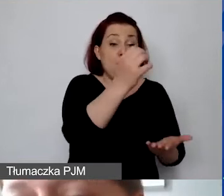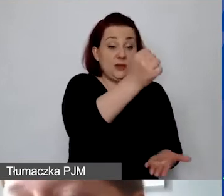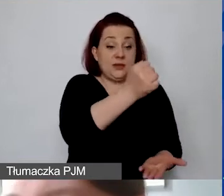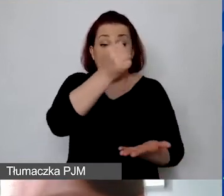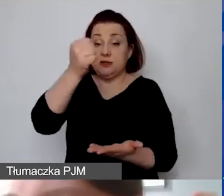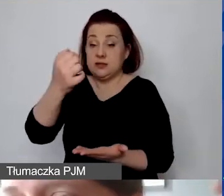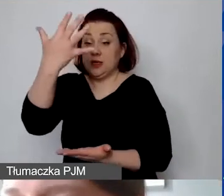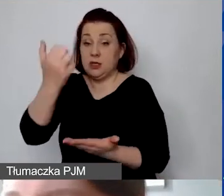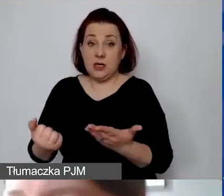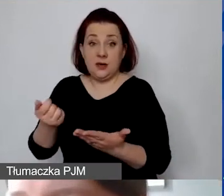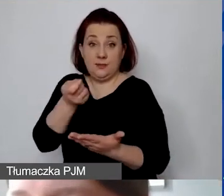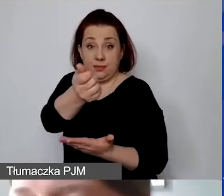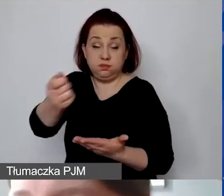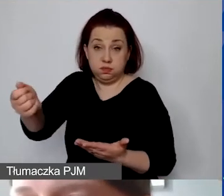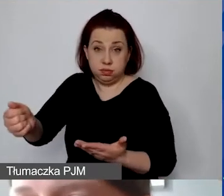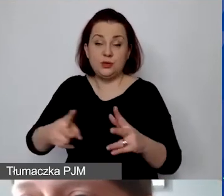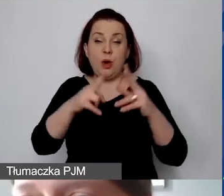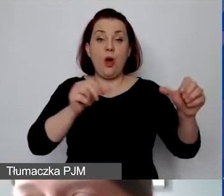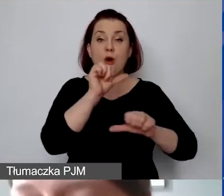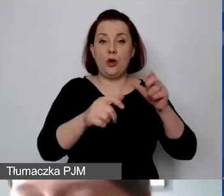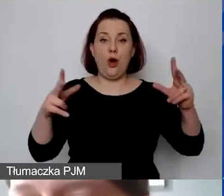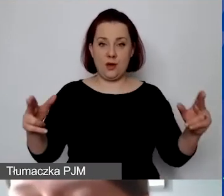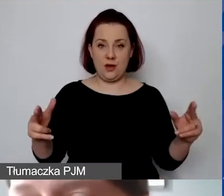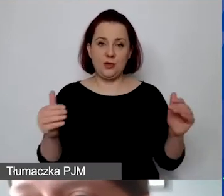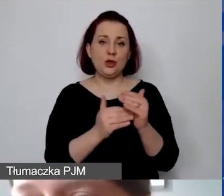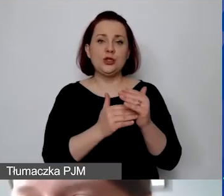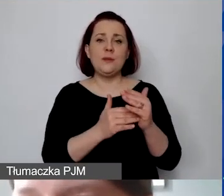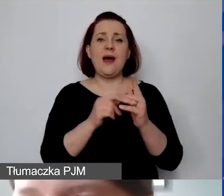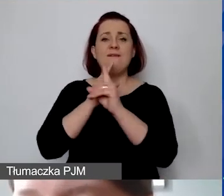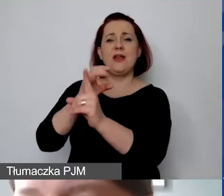To trzeba zrobić albo proporcjonalnie do całego okresu trwania projektu.